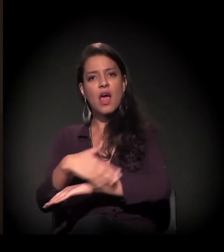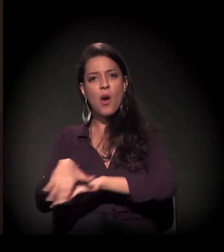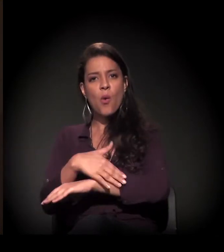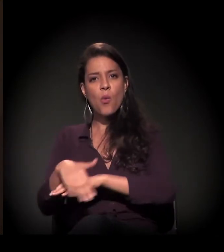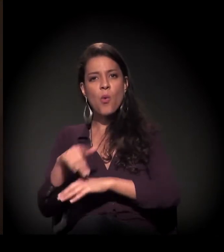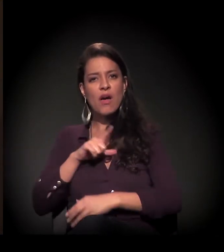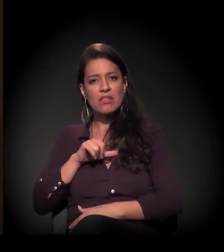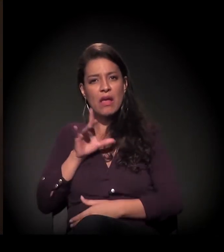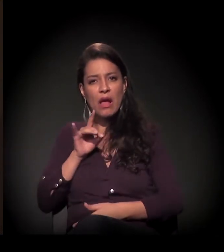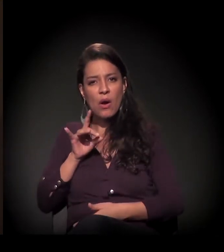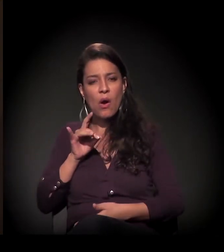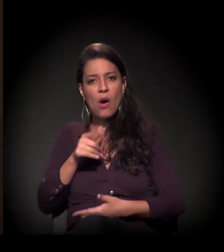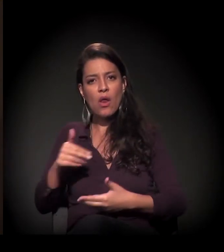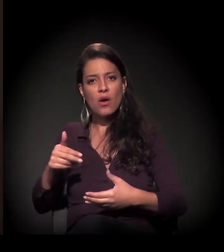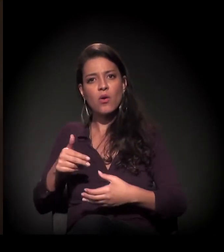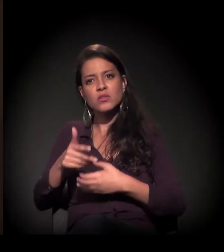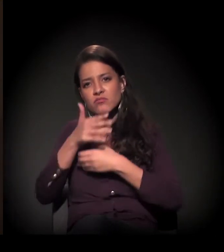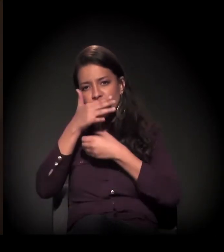A gente andava na cidade de São Paulo,